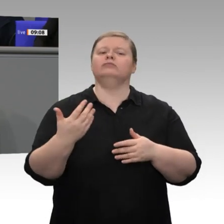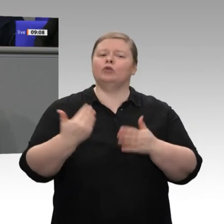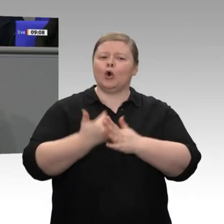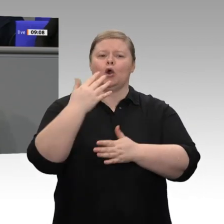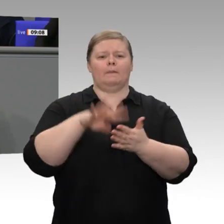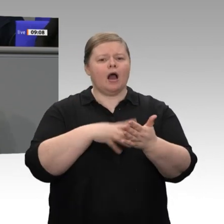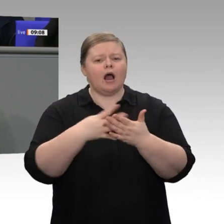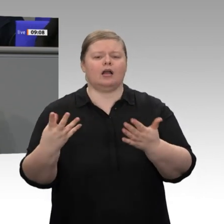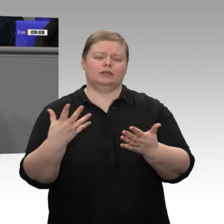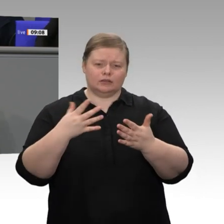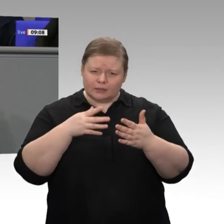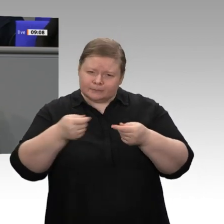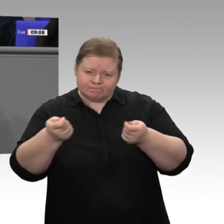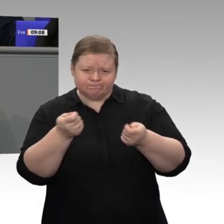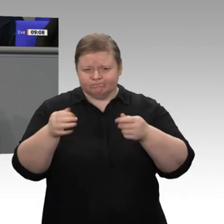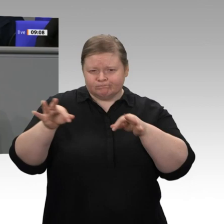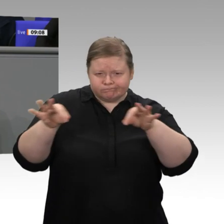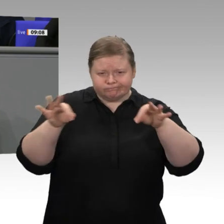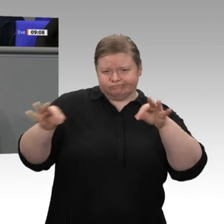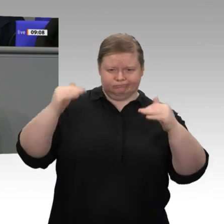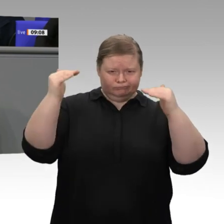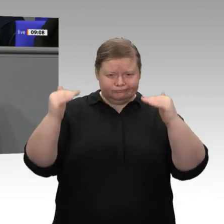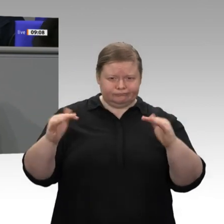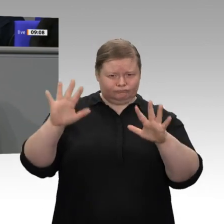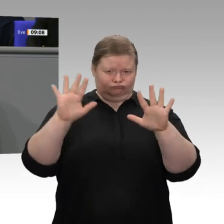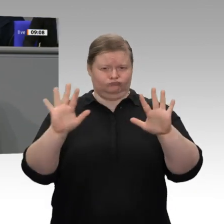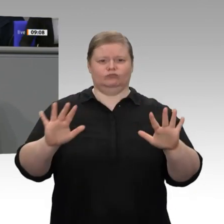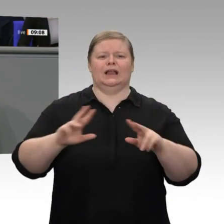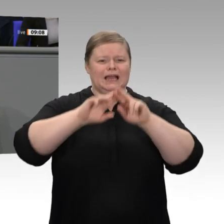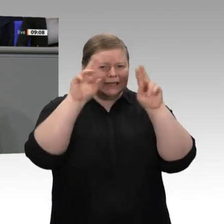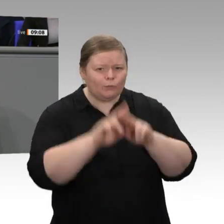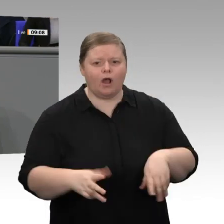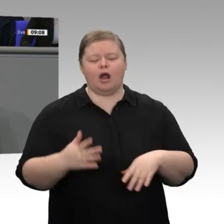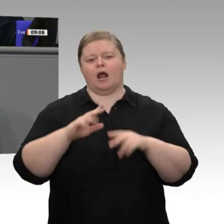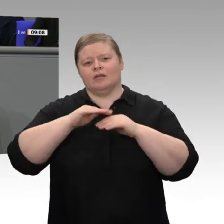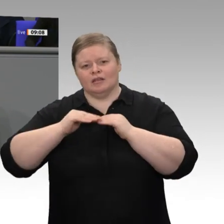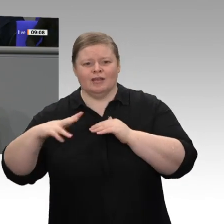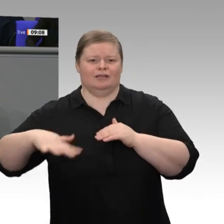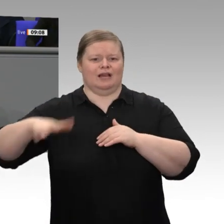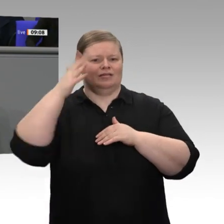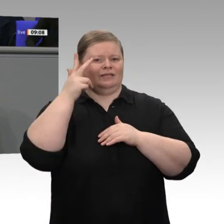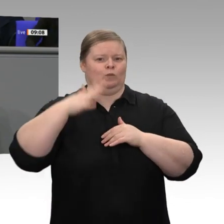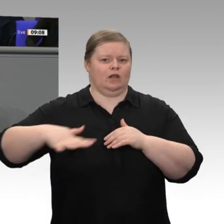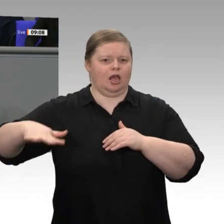neu abgesteckt. Deshalb müssen wir uns um die Unternehmen kümmern, denen es nicht gleichermaßen gut geht;